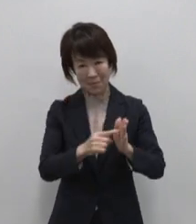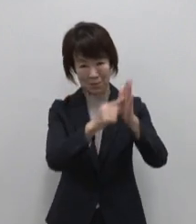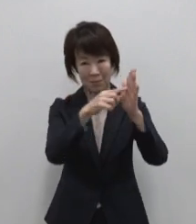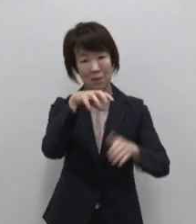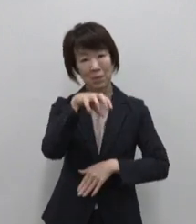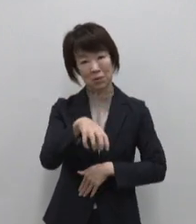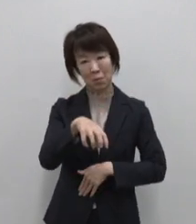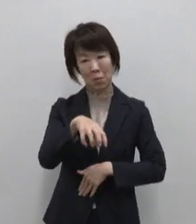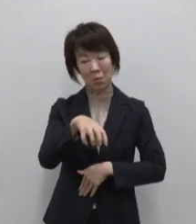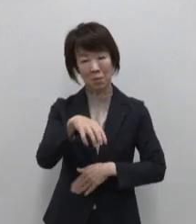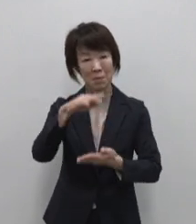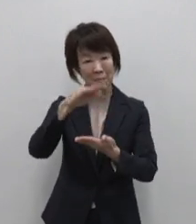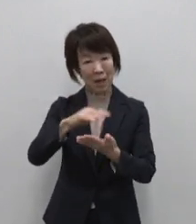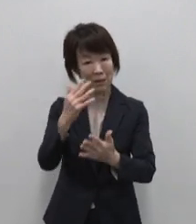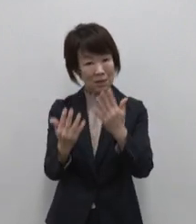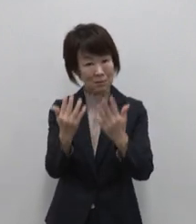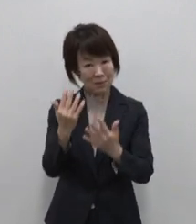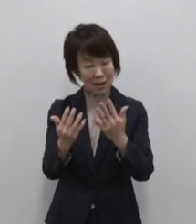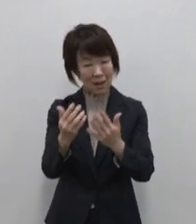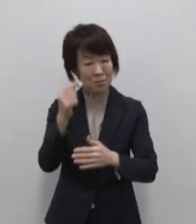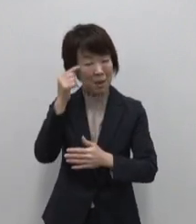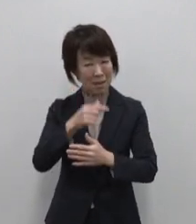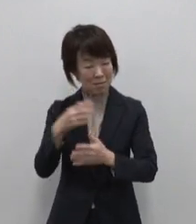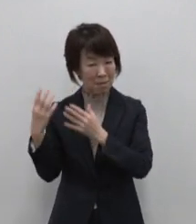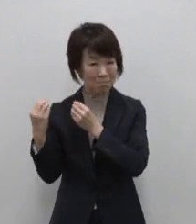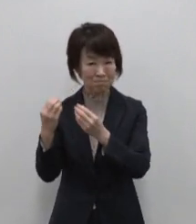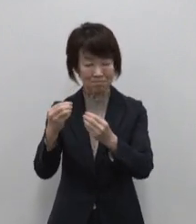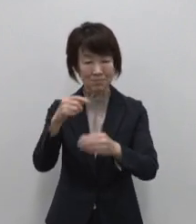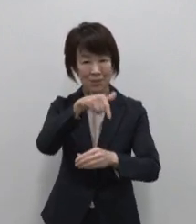浅草などの江戸情緒残る下町の イメージでしょうか